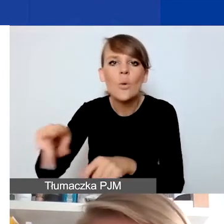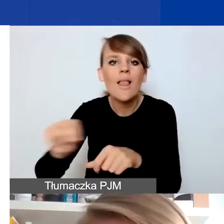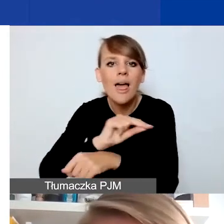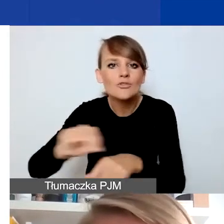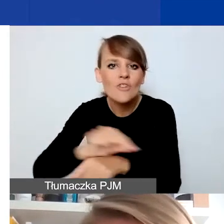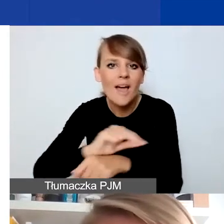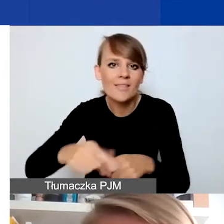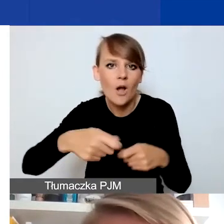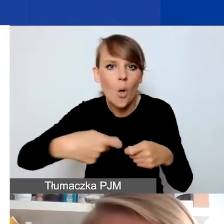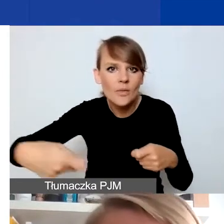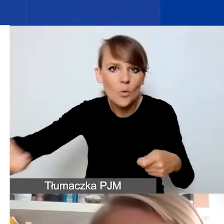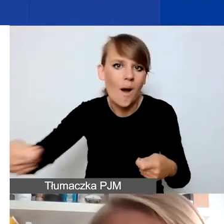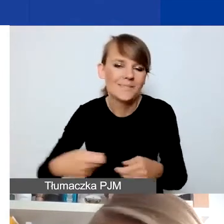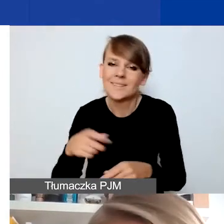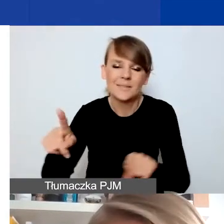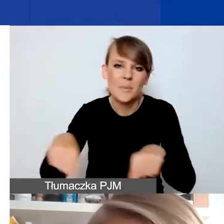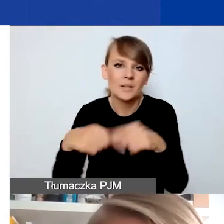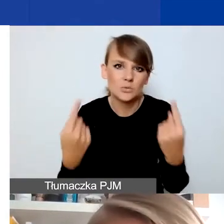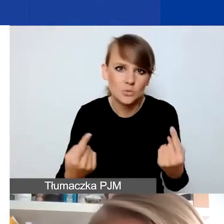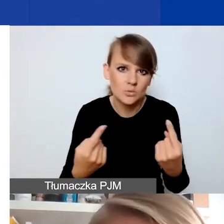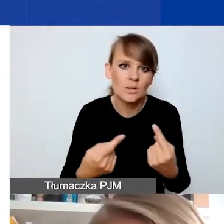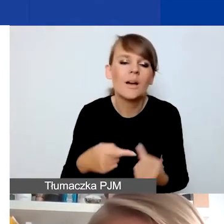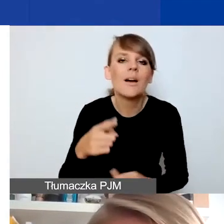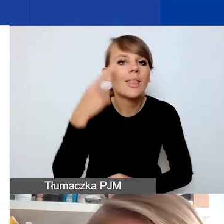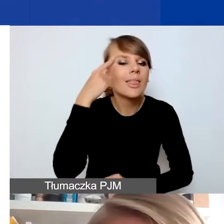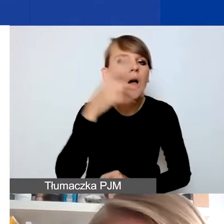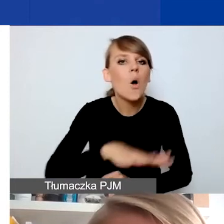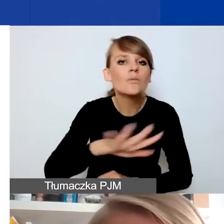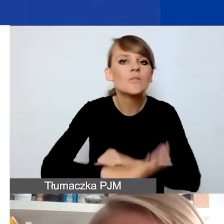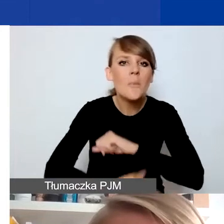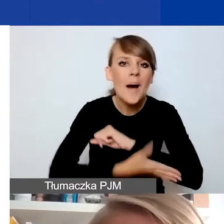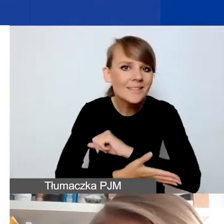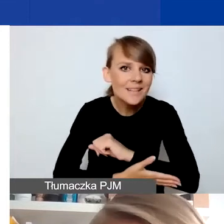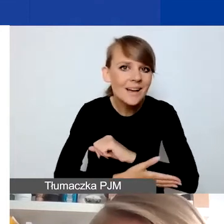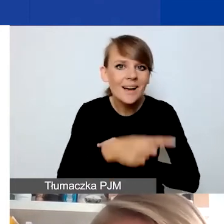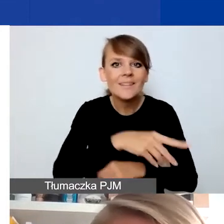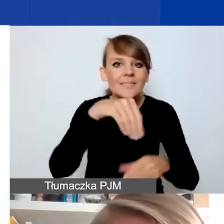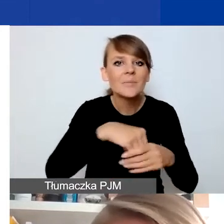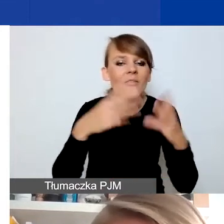Przede wszystkim odsyłam do obszarów wsparcia. Tu znowu jest ważna perspektywa oddziaływania